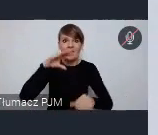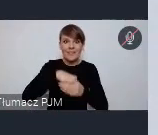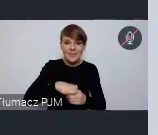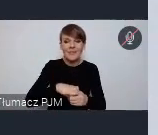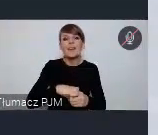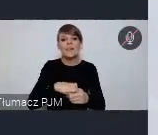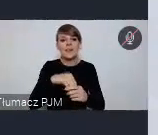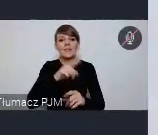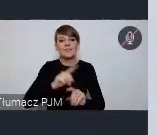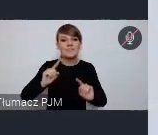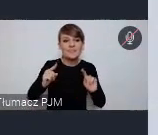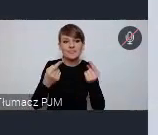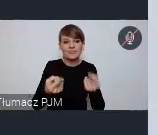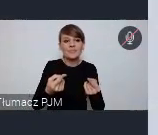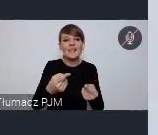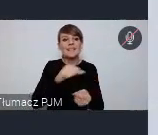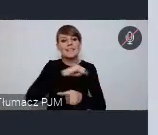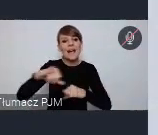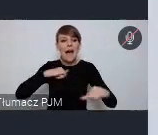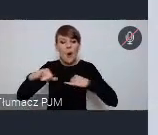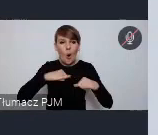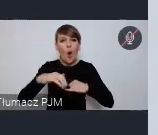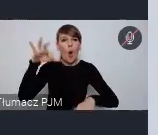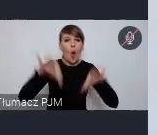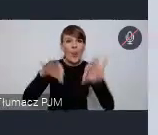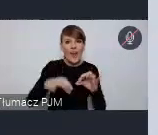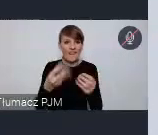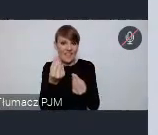Europy samorządowy Kongres finansowy, w tym roku w kwietniu,